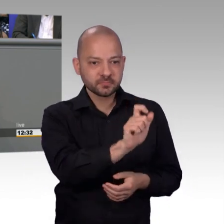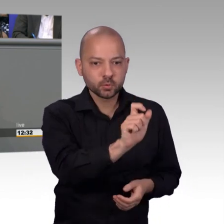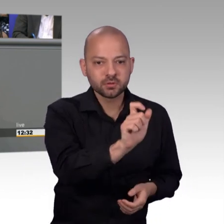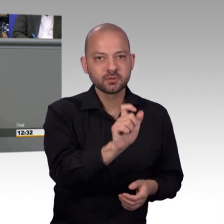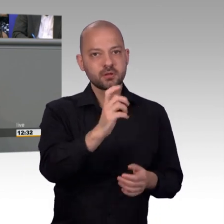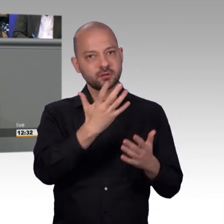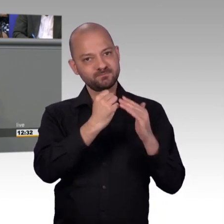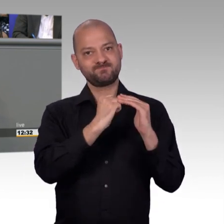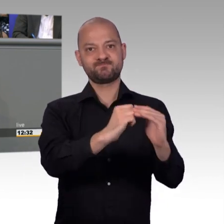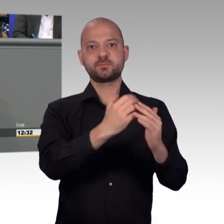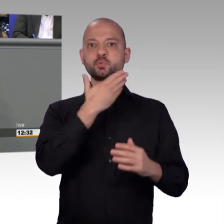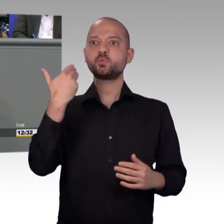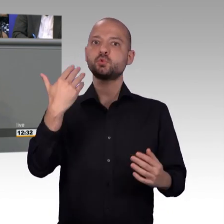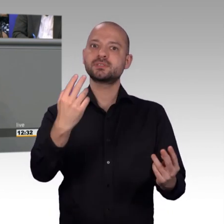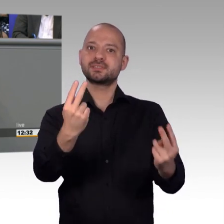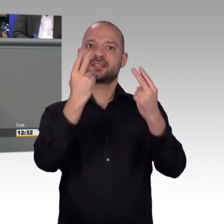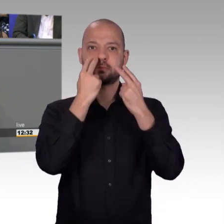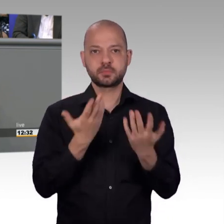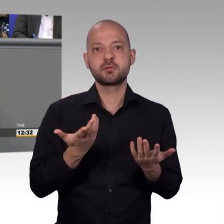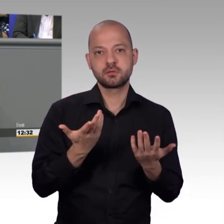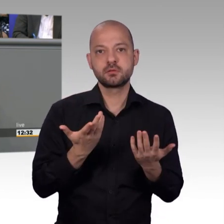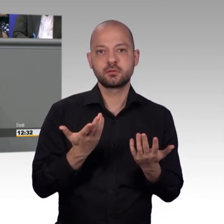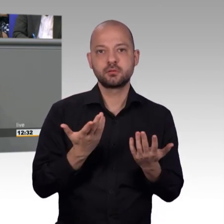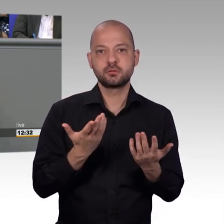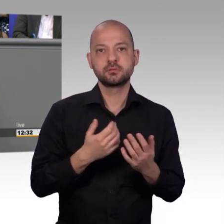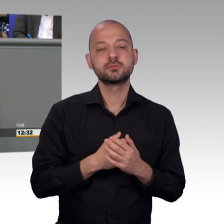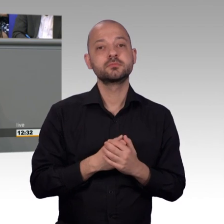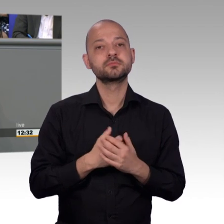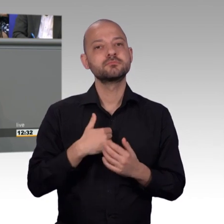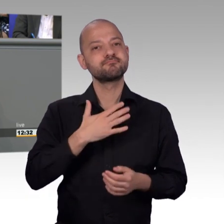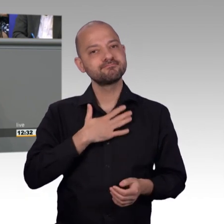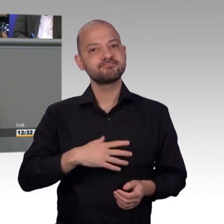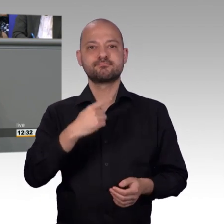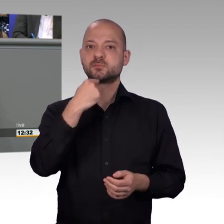deutlich machen müssen, dass diese Möglichkeit besteht sich an das